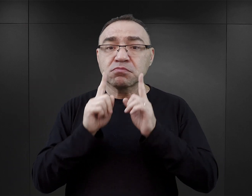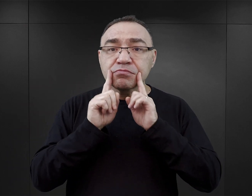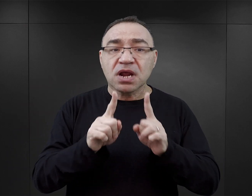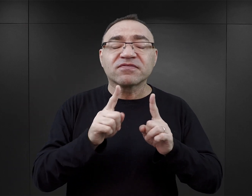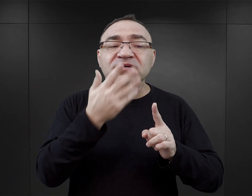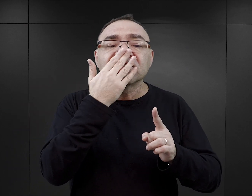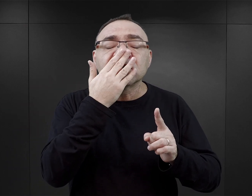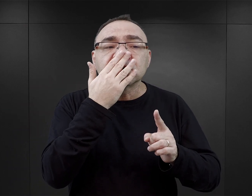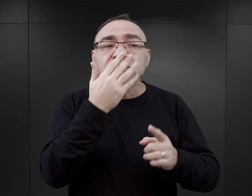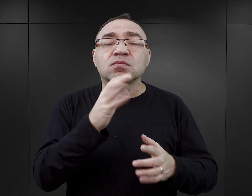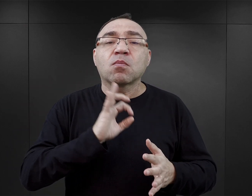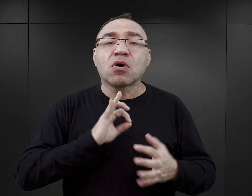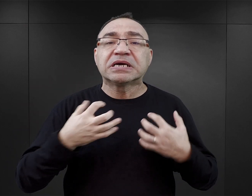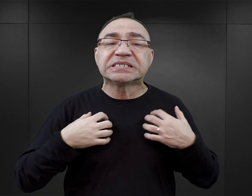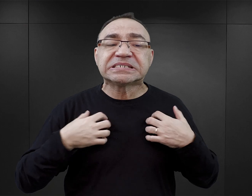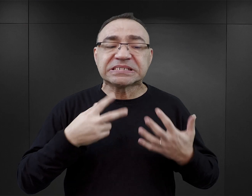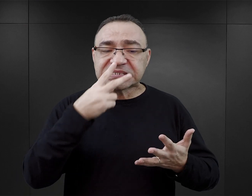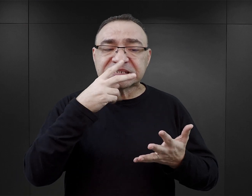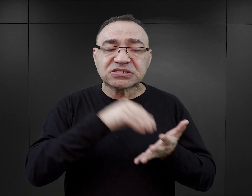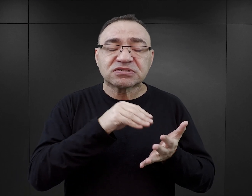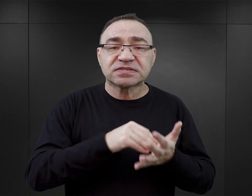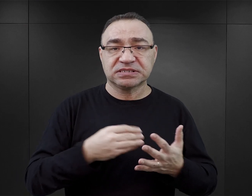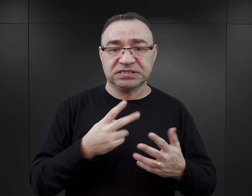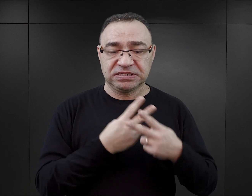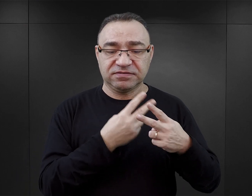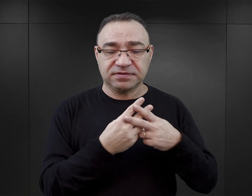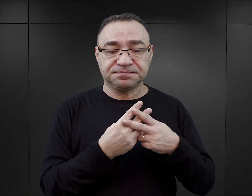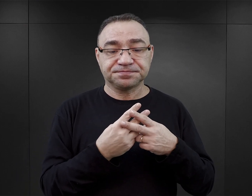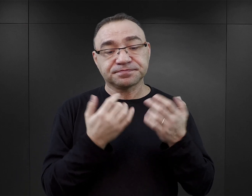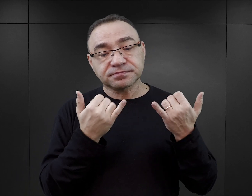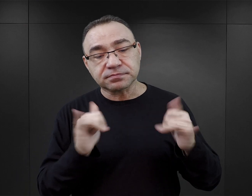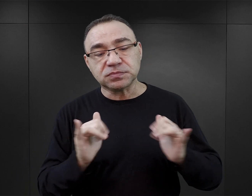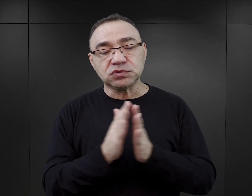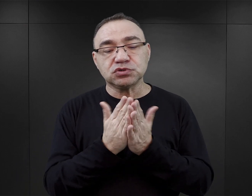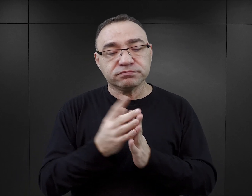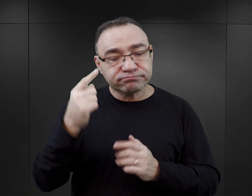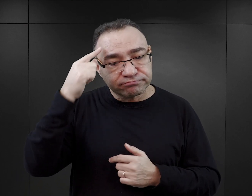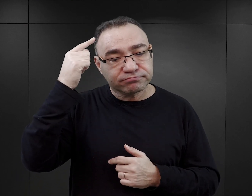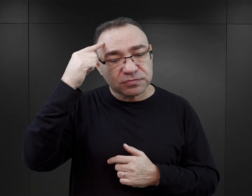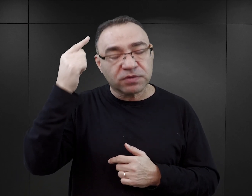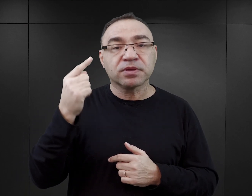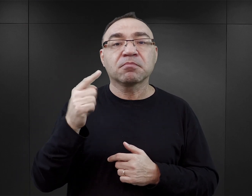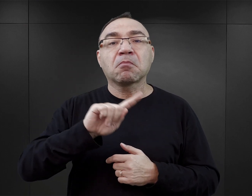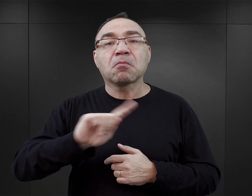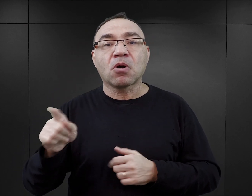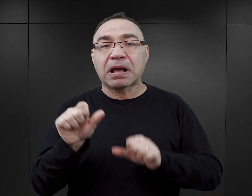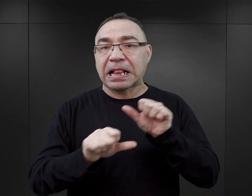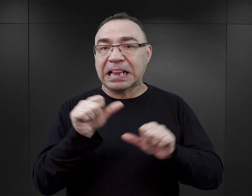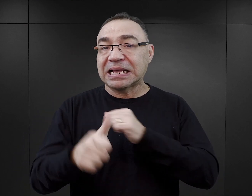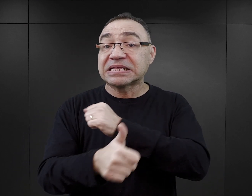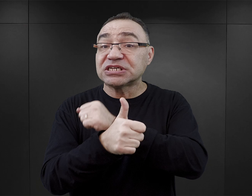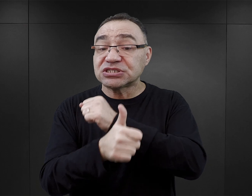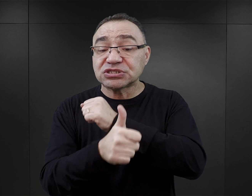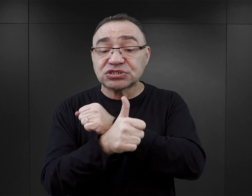obrazują bardzo osobiste doświadczenie więźniów. Kolejny taki duży wysyp książek wspomnieniowych miał miejsce w latach 60.